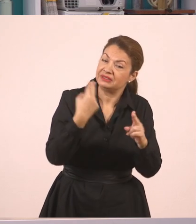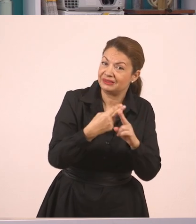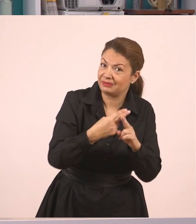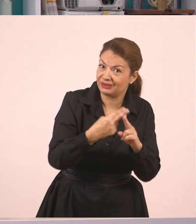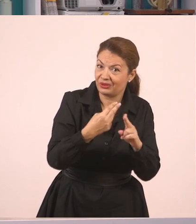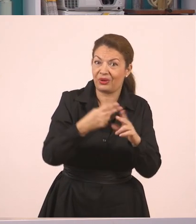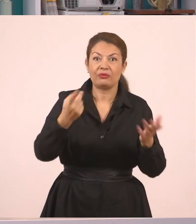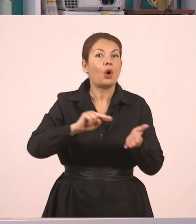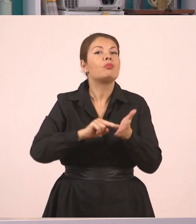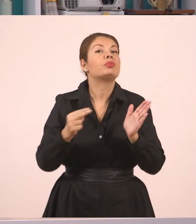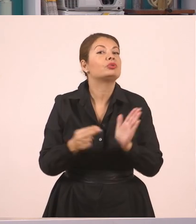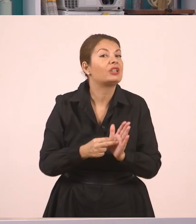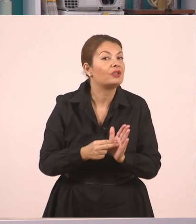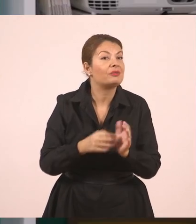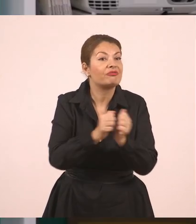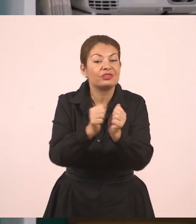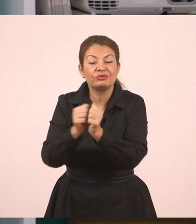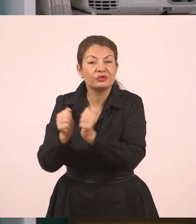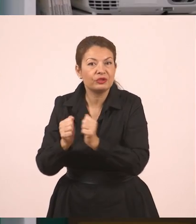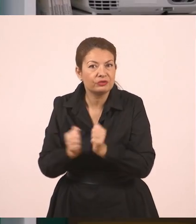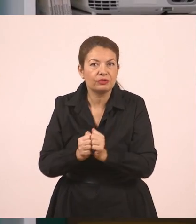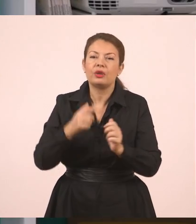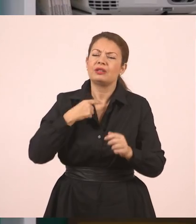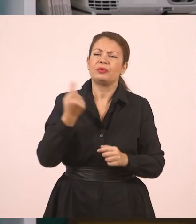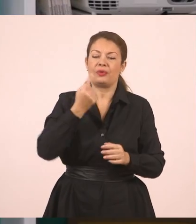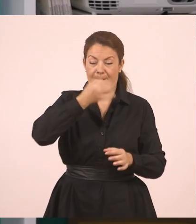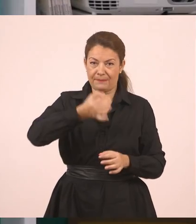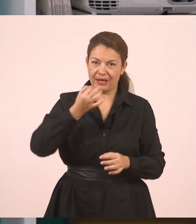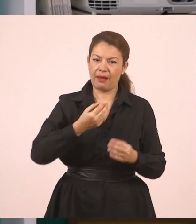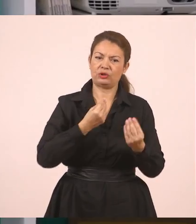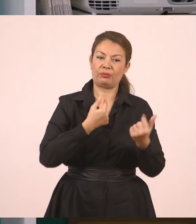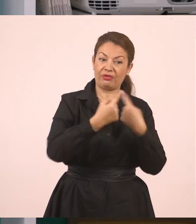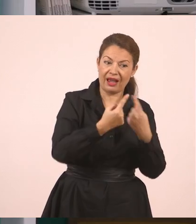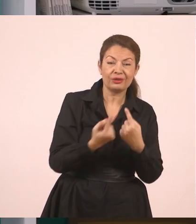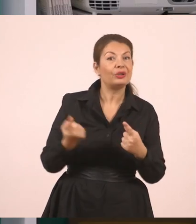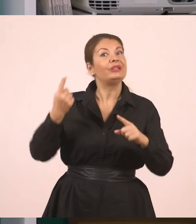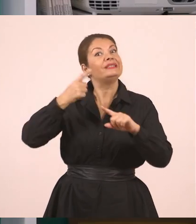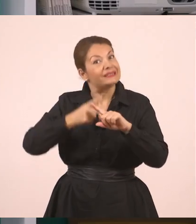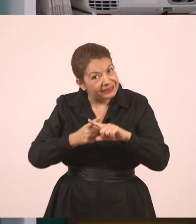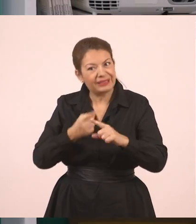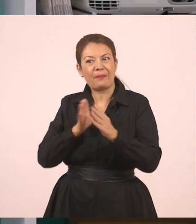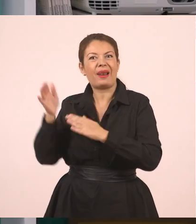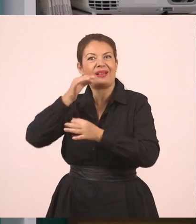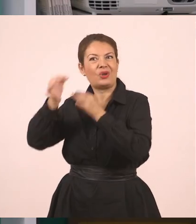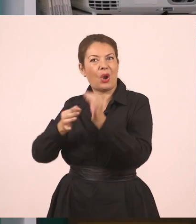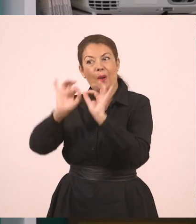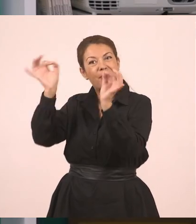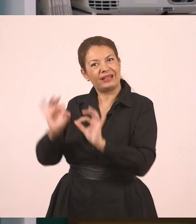προσέχουμε τους φίλους μας, και χρησιμοποιούμε και ευθύ λόγο και πλάγιο, όταν δεν είναι μπροστά και θέλουμε να του μεταφέρουμε κάποια νέα.